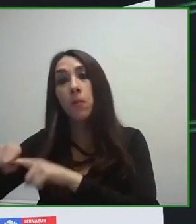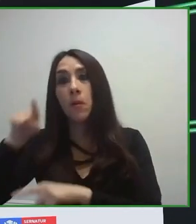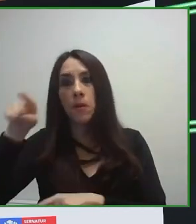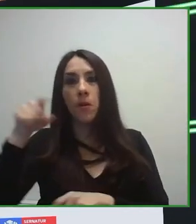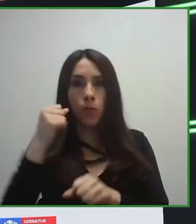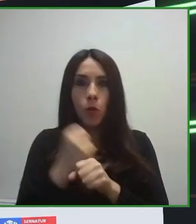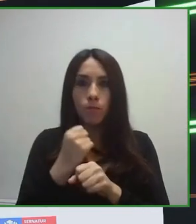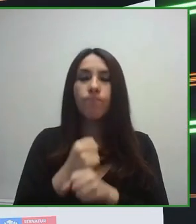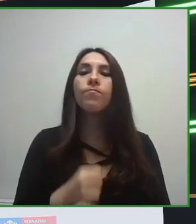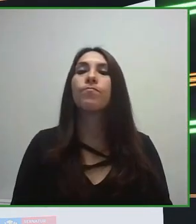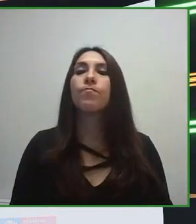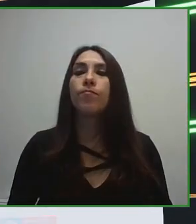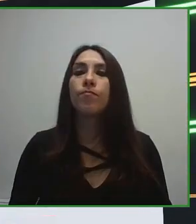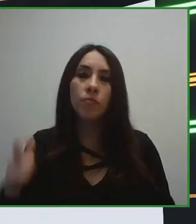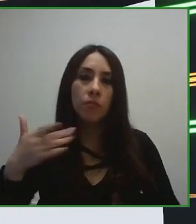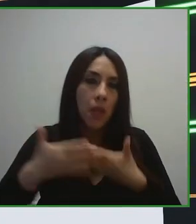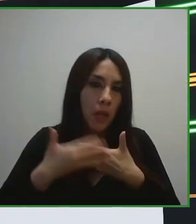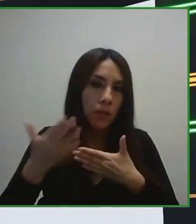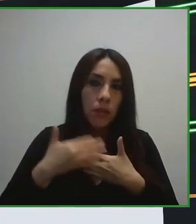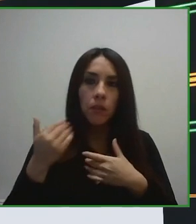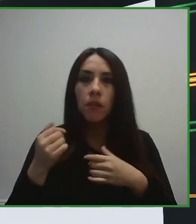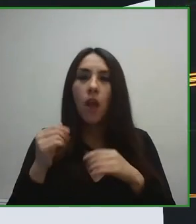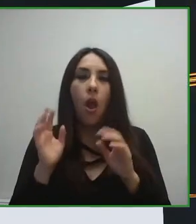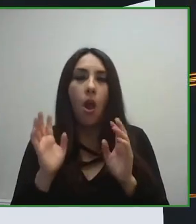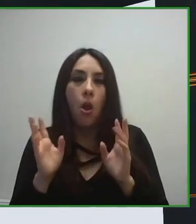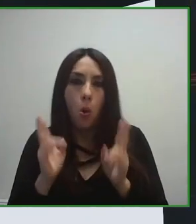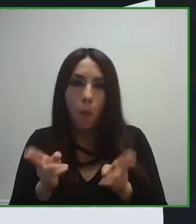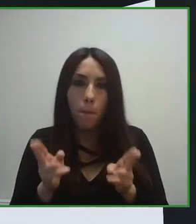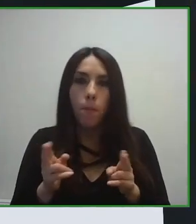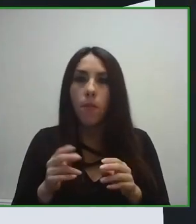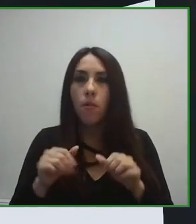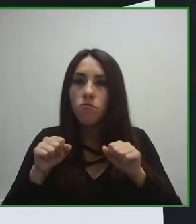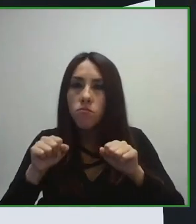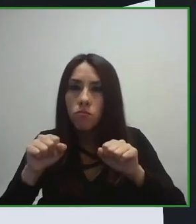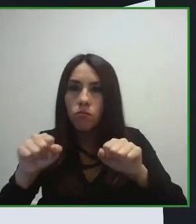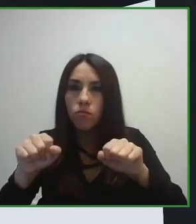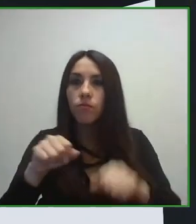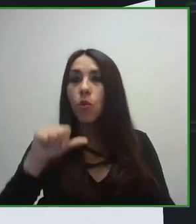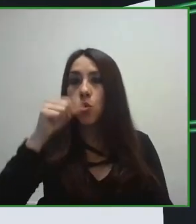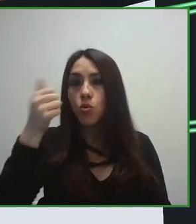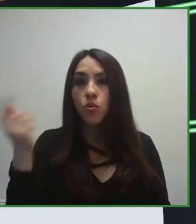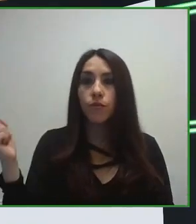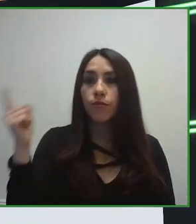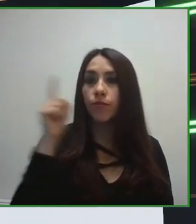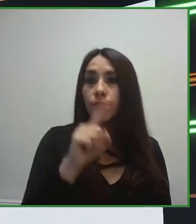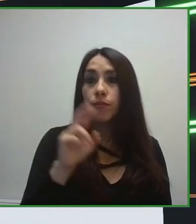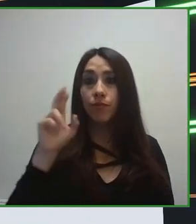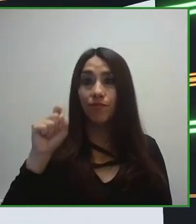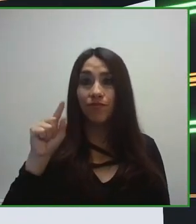tanto públicos como privados en el destino, pues esta cuestión era fundamental.